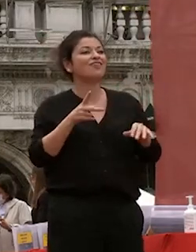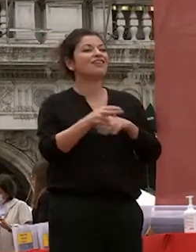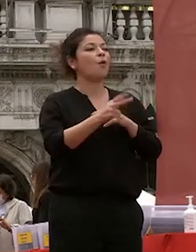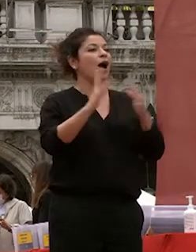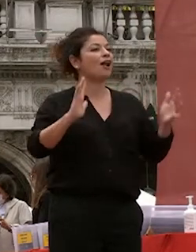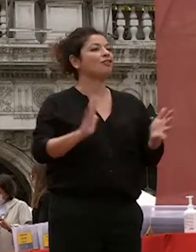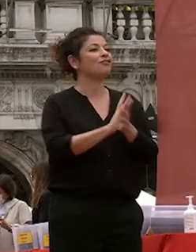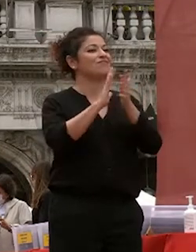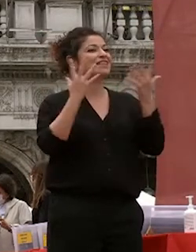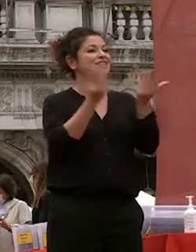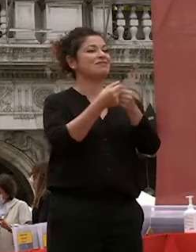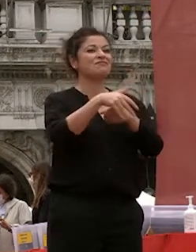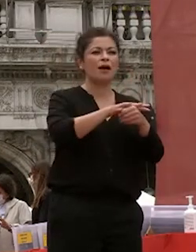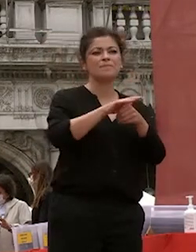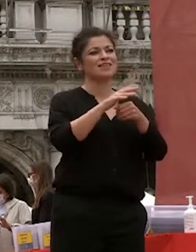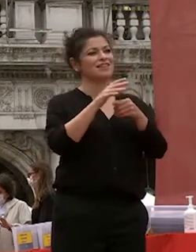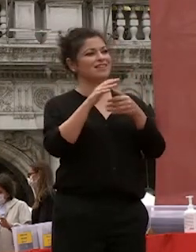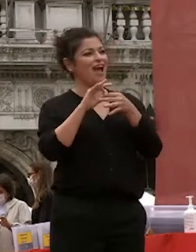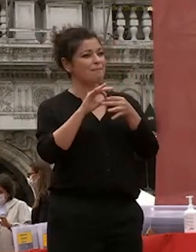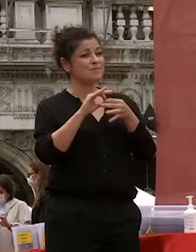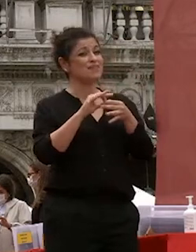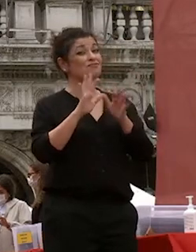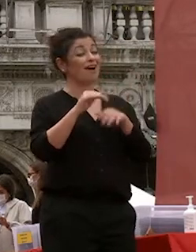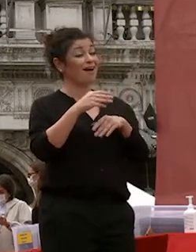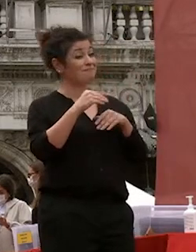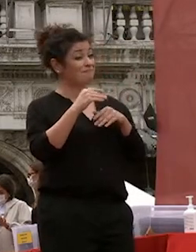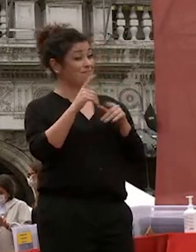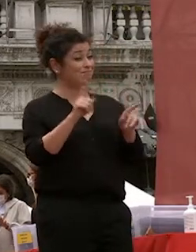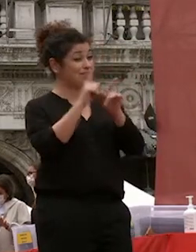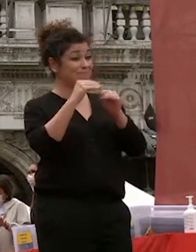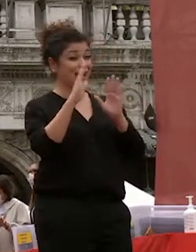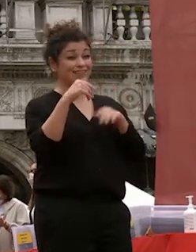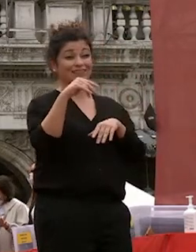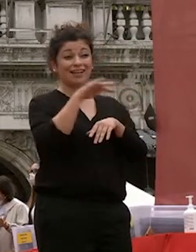e amici ma è anche come ha detto la studentessa stamattina la vigilia di un